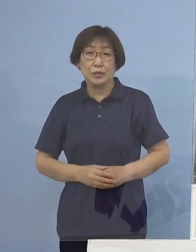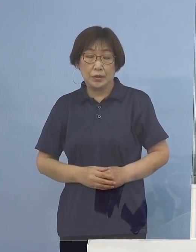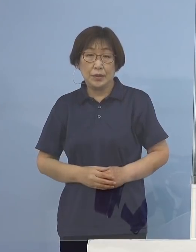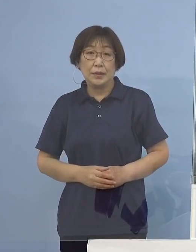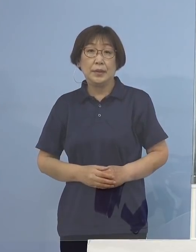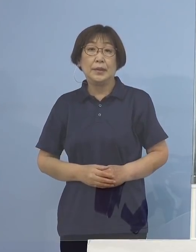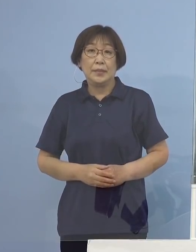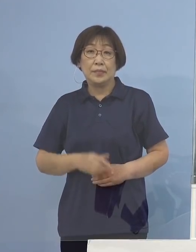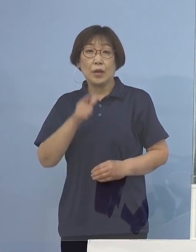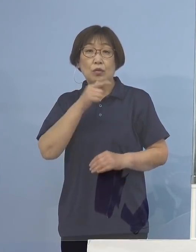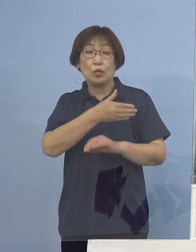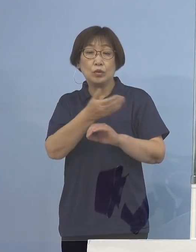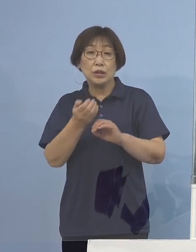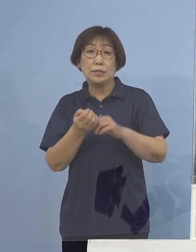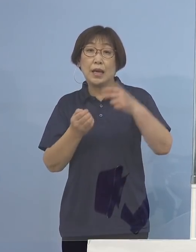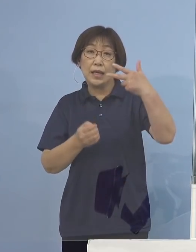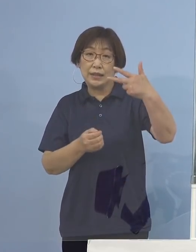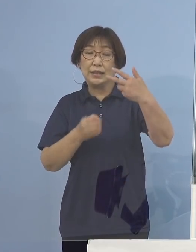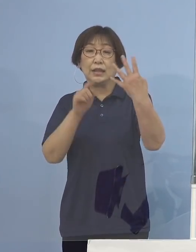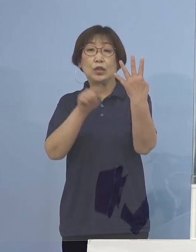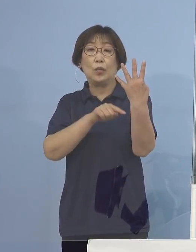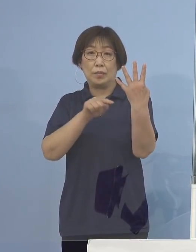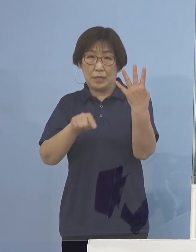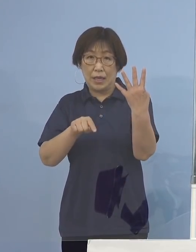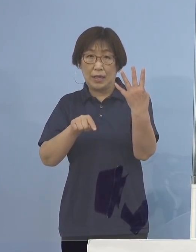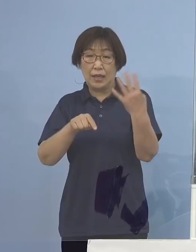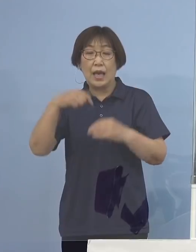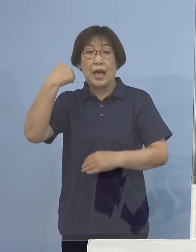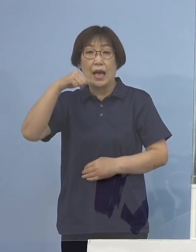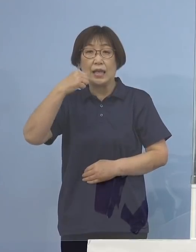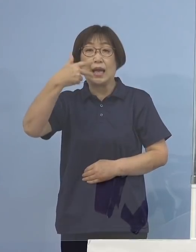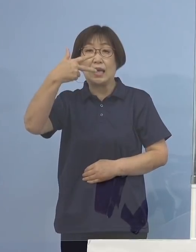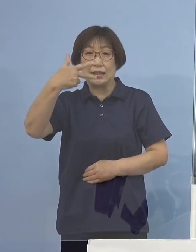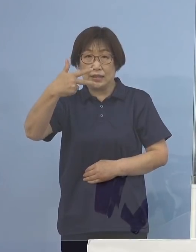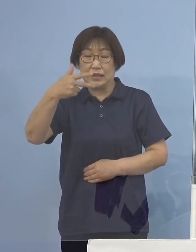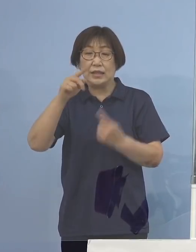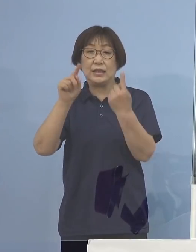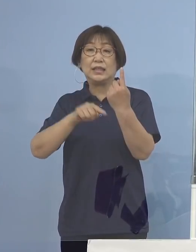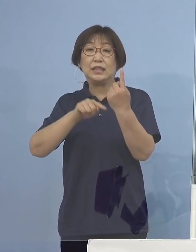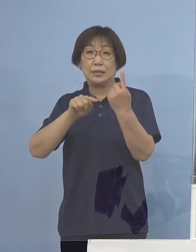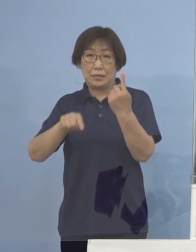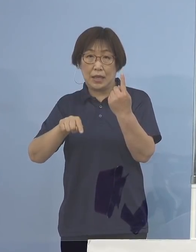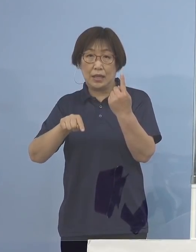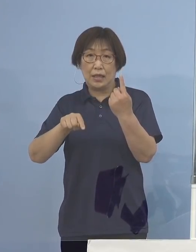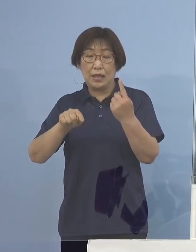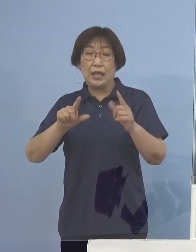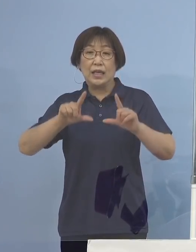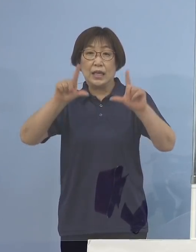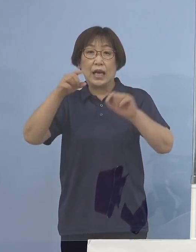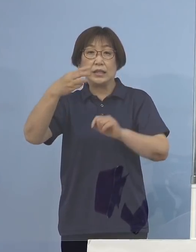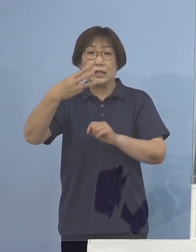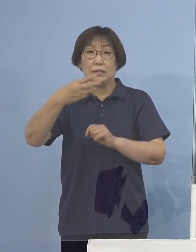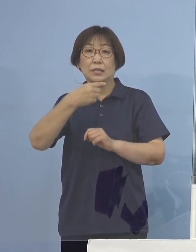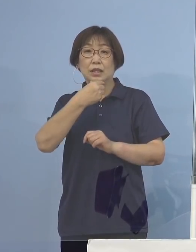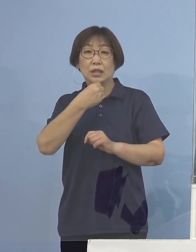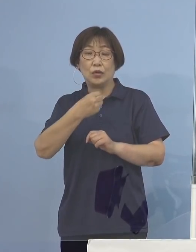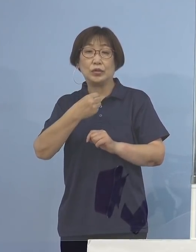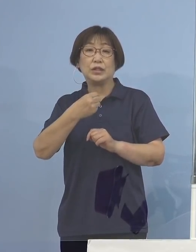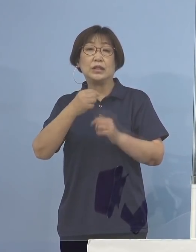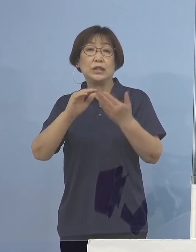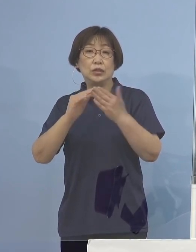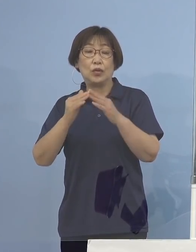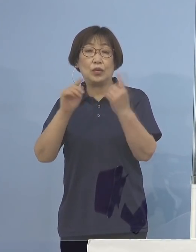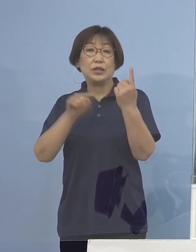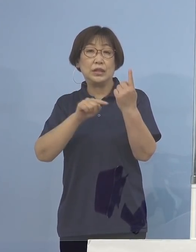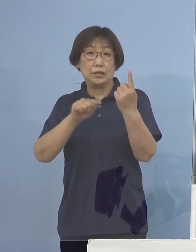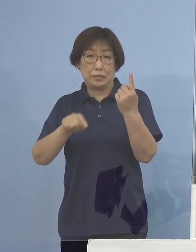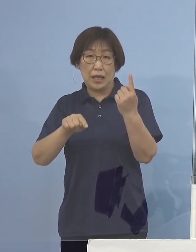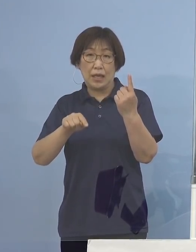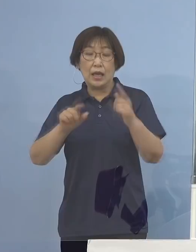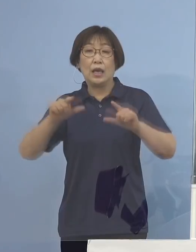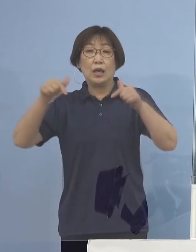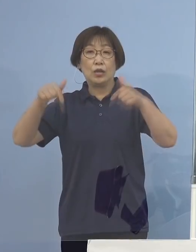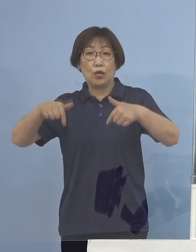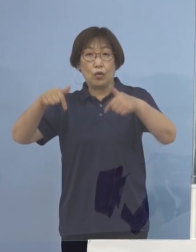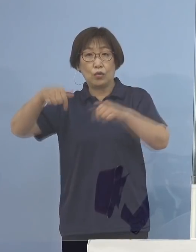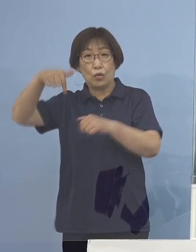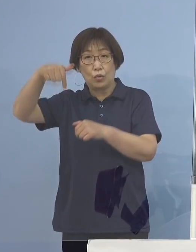徳島市4名、阿南市1名、 東みよし町 1名、京都府1名となります